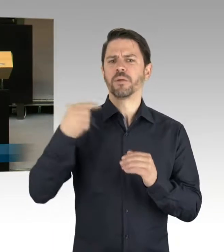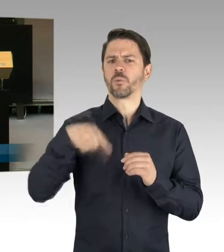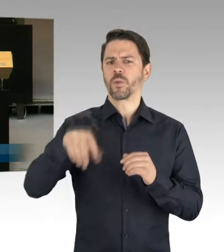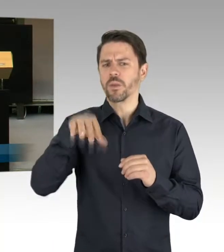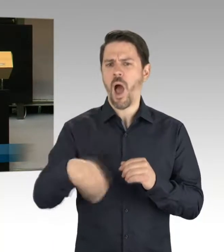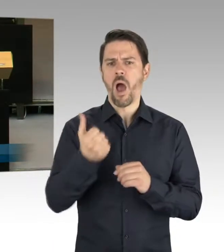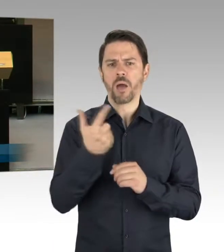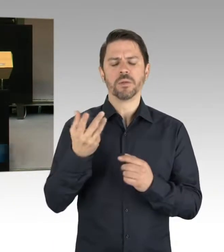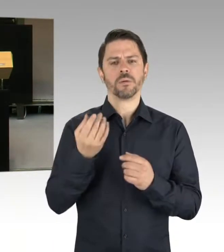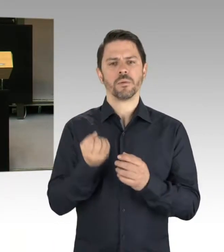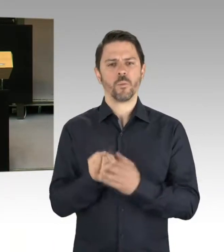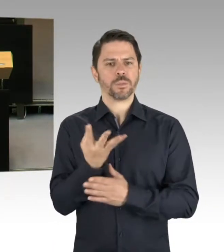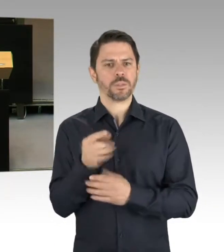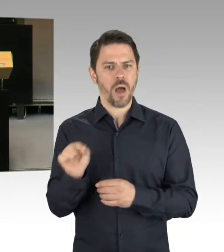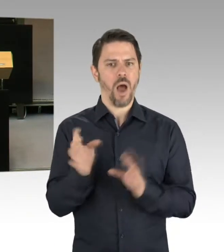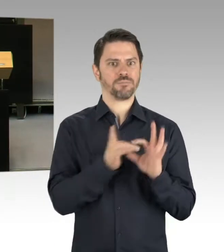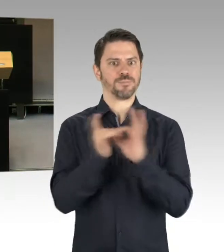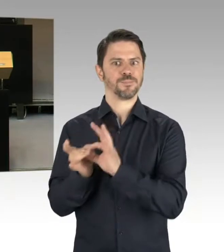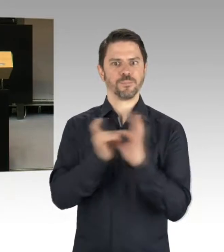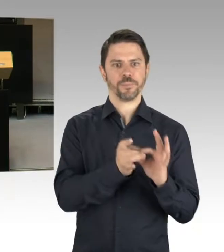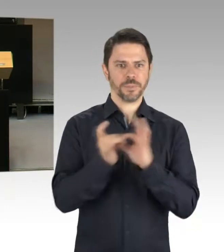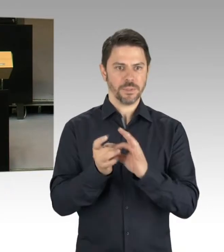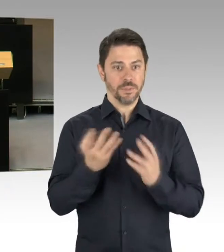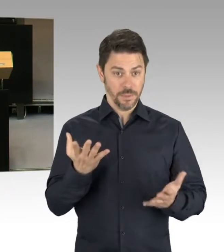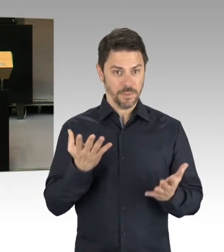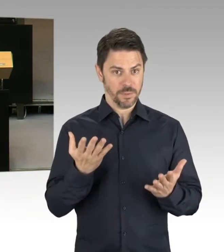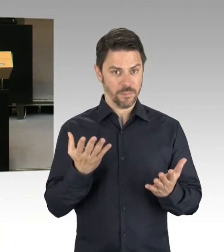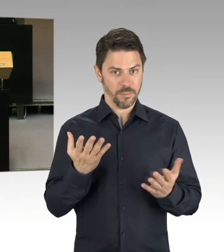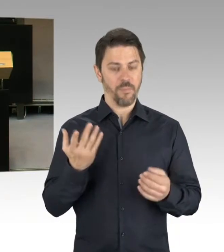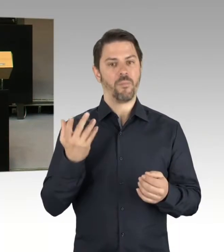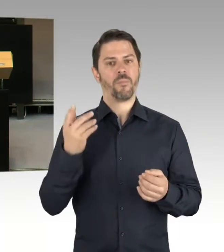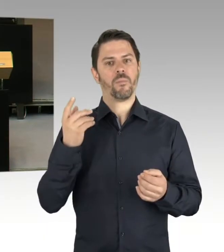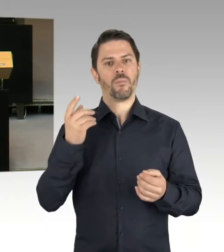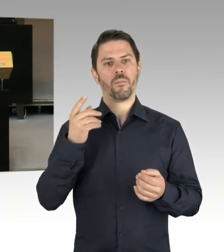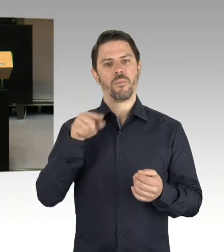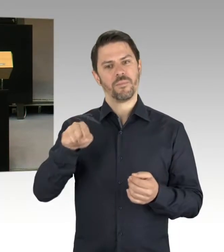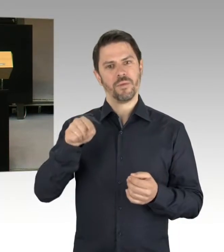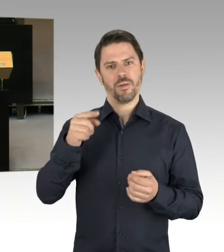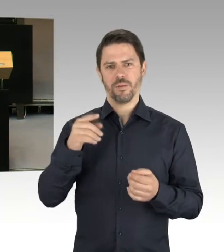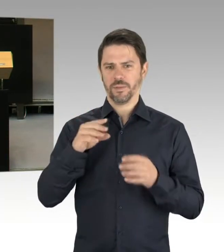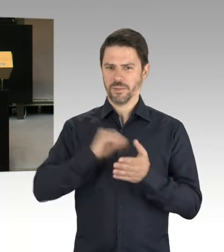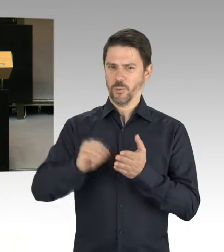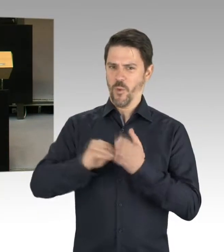um fast 20 Schulen erhöht haben, zur Verfügung stellen?